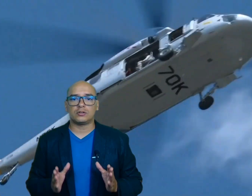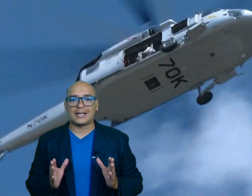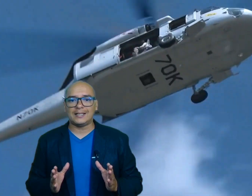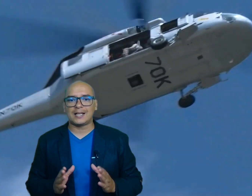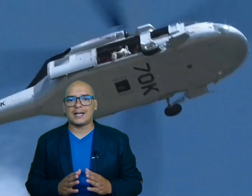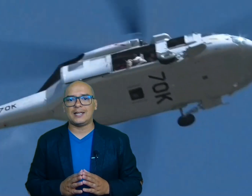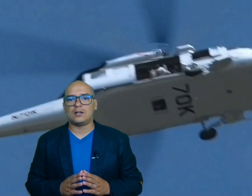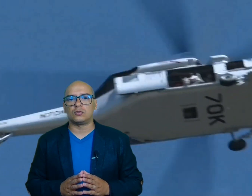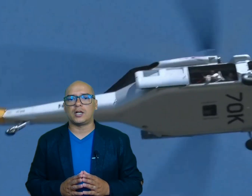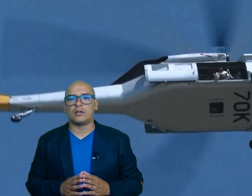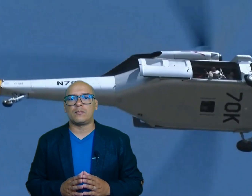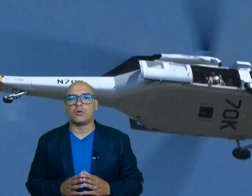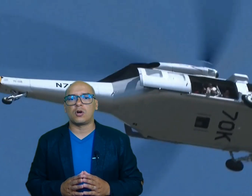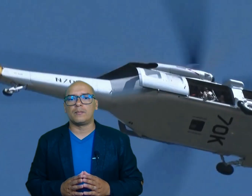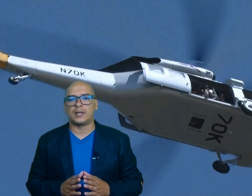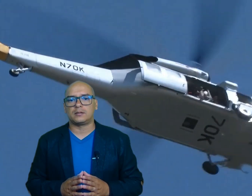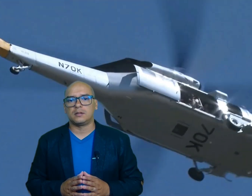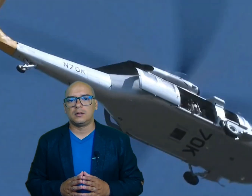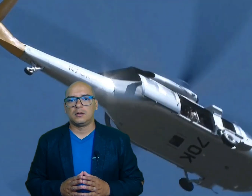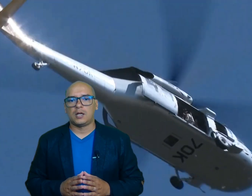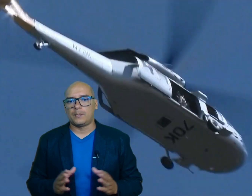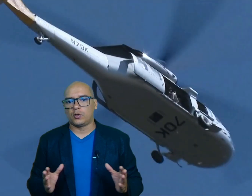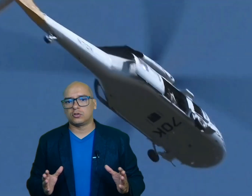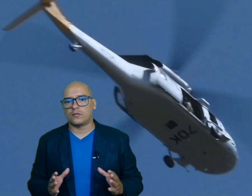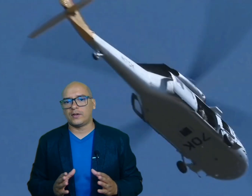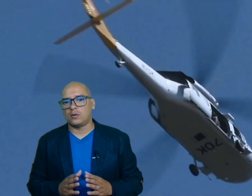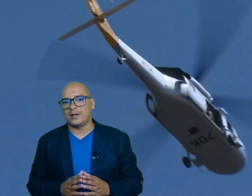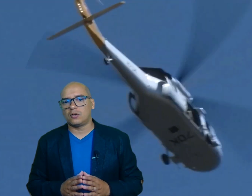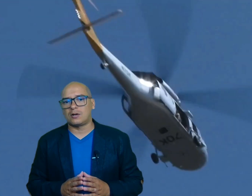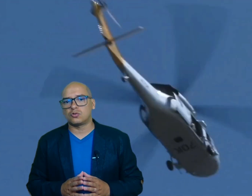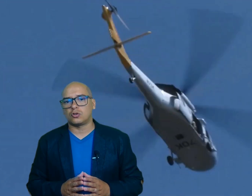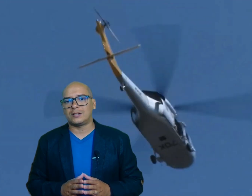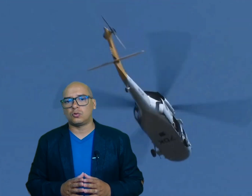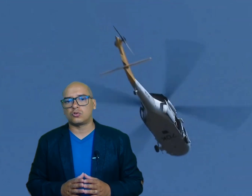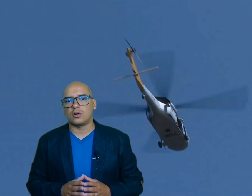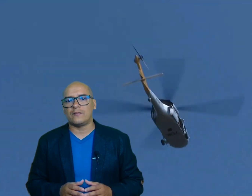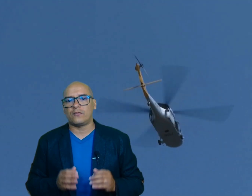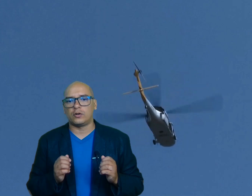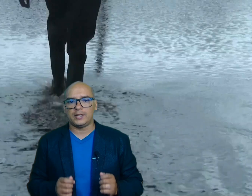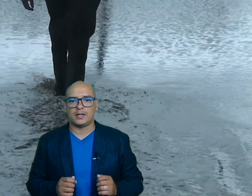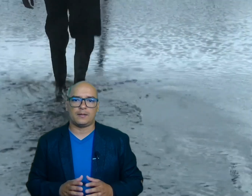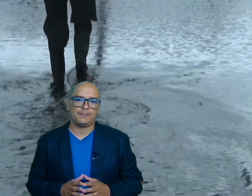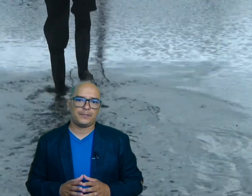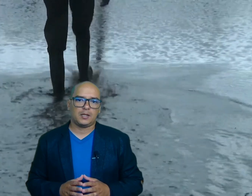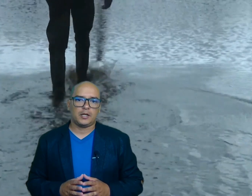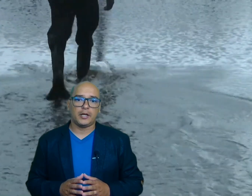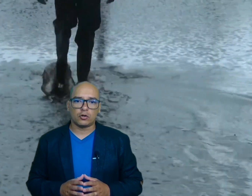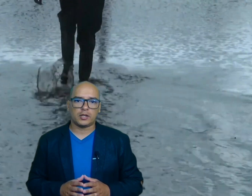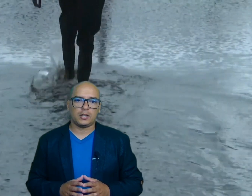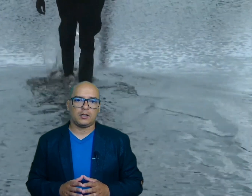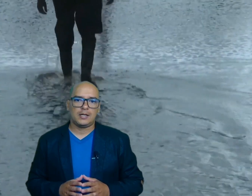30 en el condado de Bun conbet El poderoso fenómeno causó destrucción en Florida Georgia